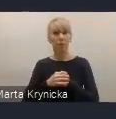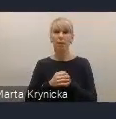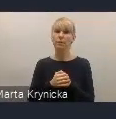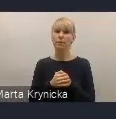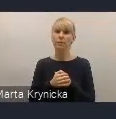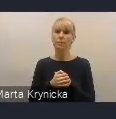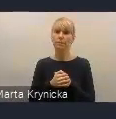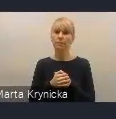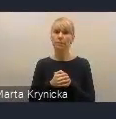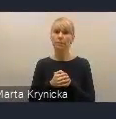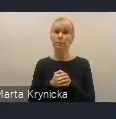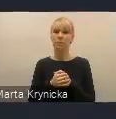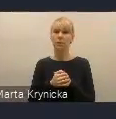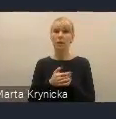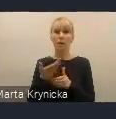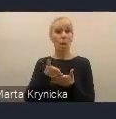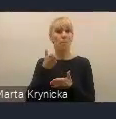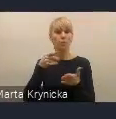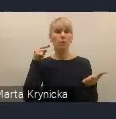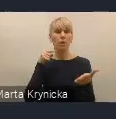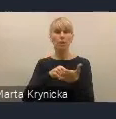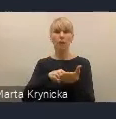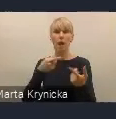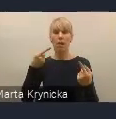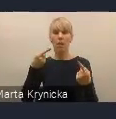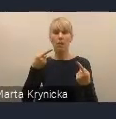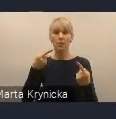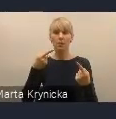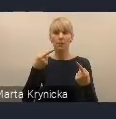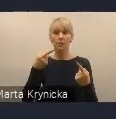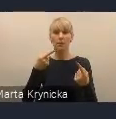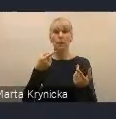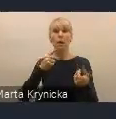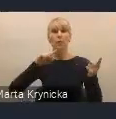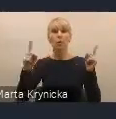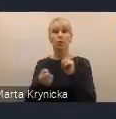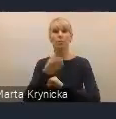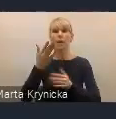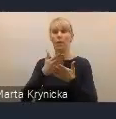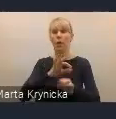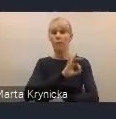w celu ewentualnego też dostosowania i zmian w proponowanych wyzwaniach czy rozwiązaniach,